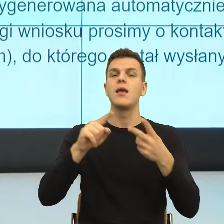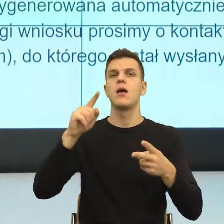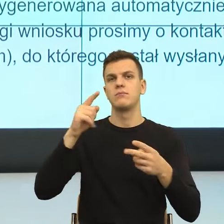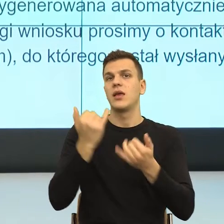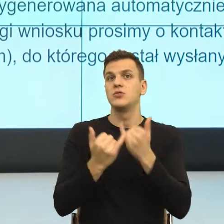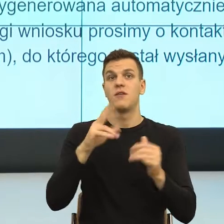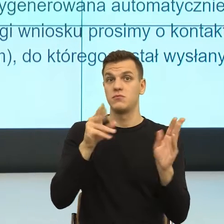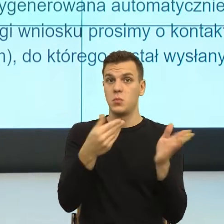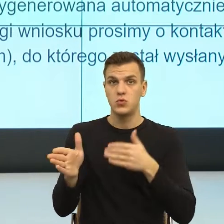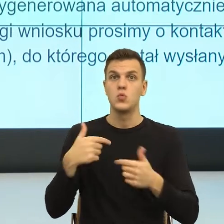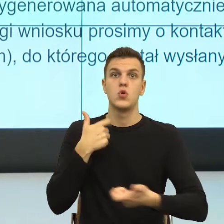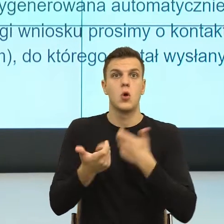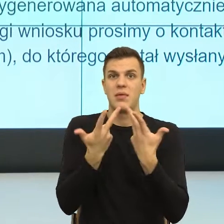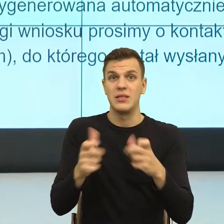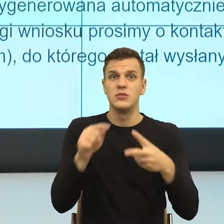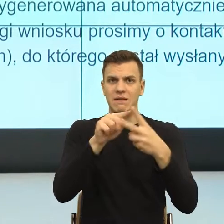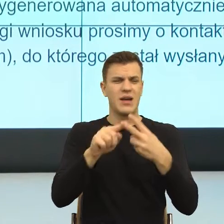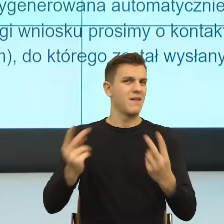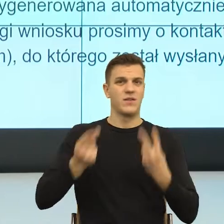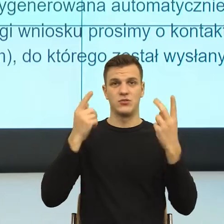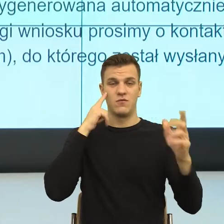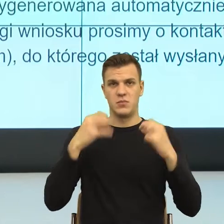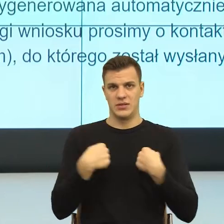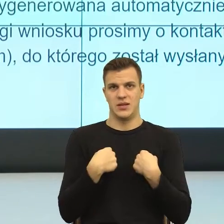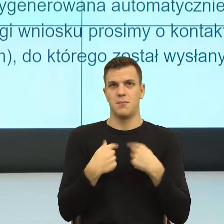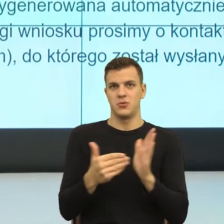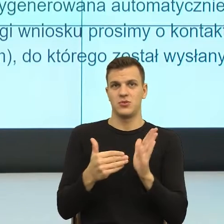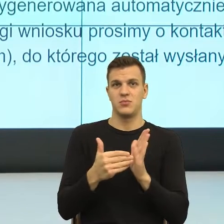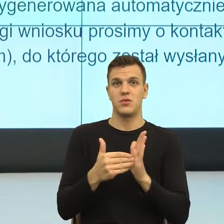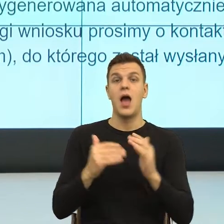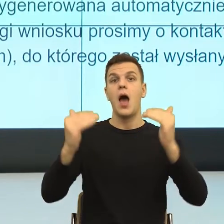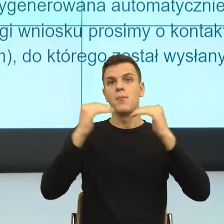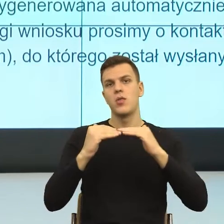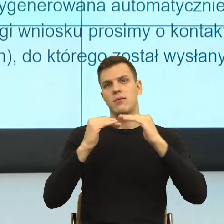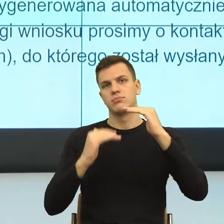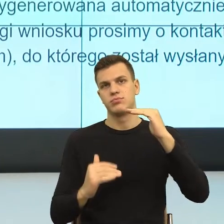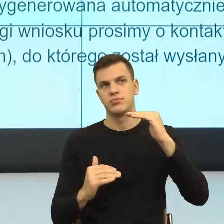Później dostajemy informację, organ właściwy prześle informację i to jest dosyć duży problem.